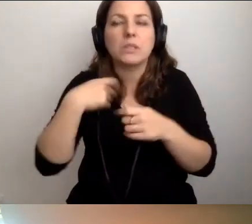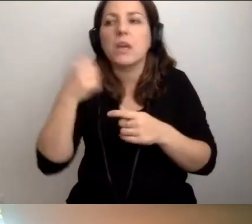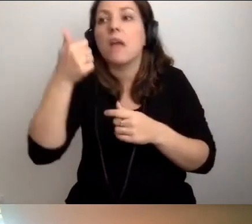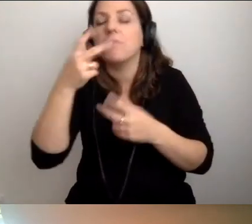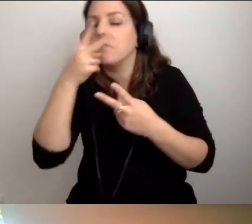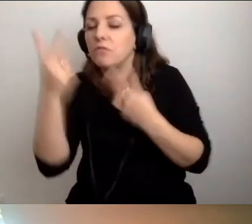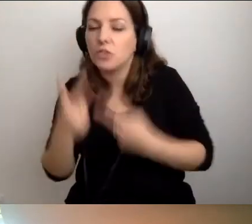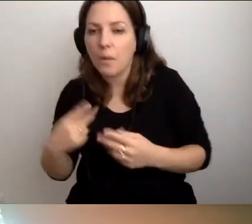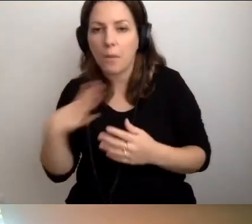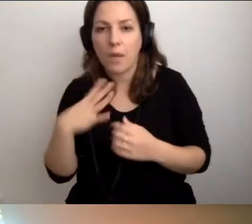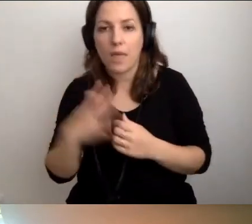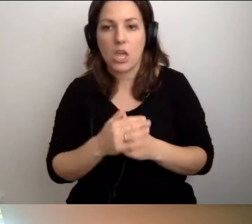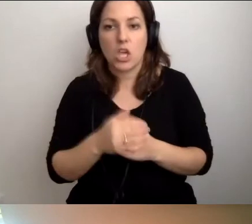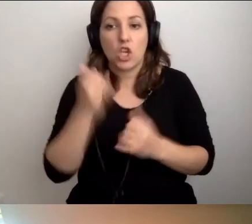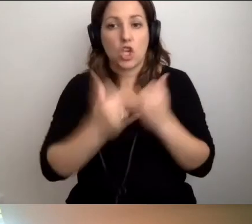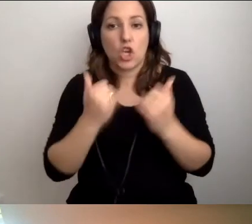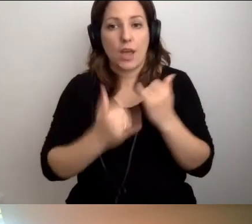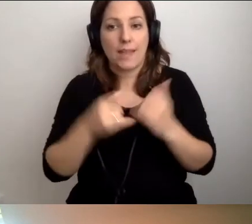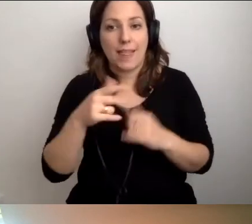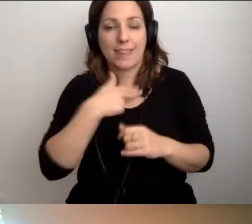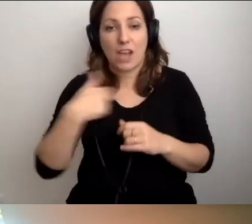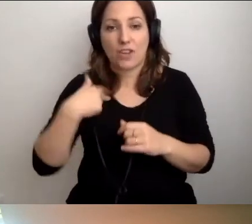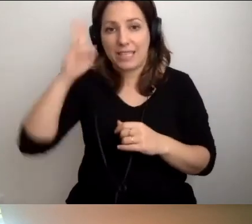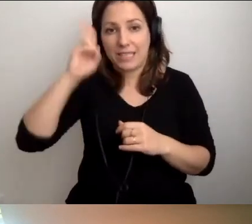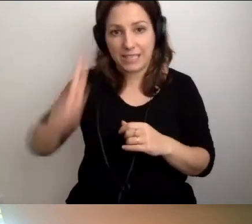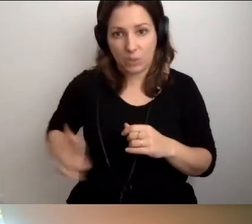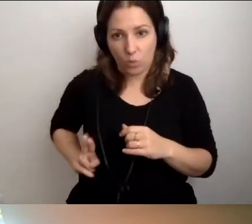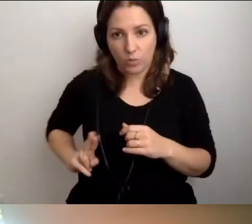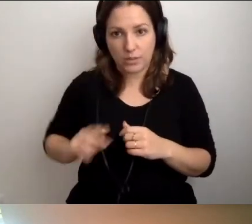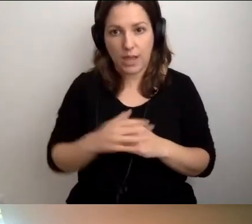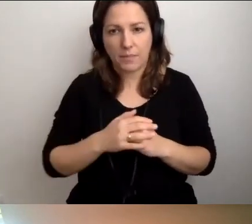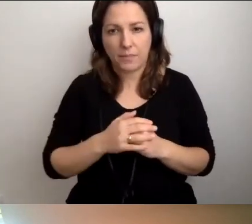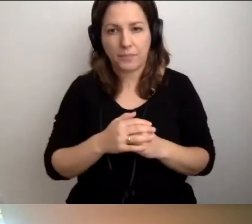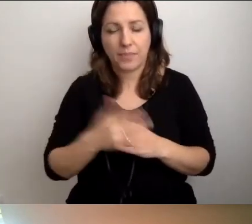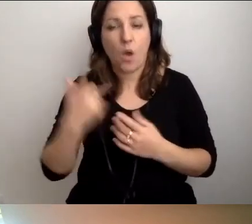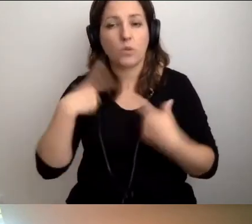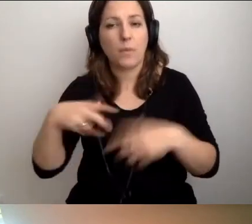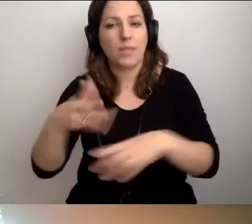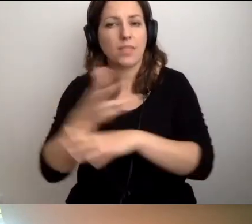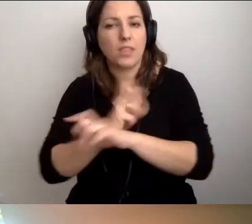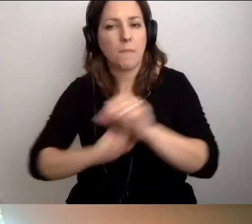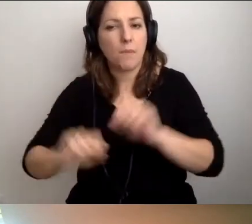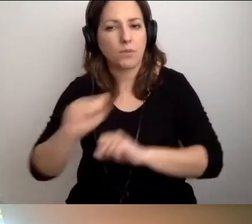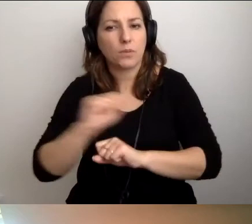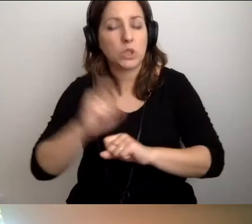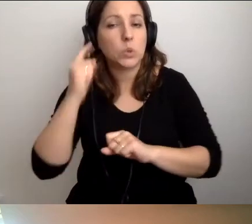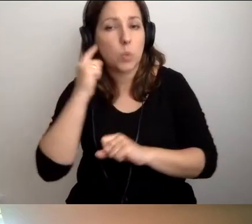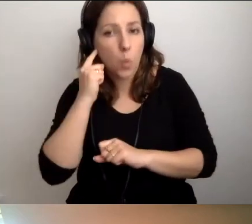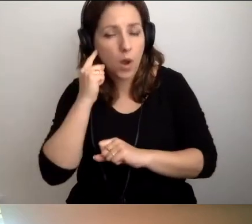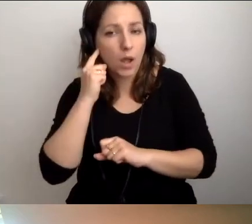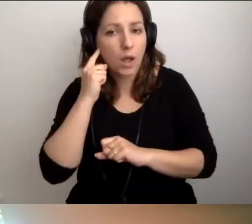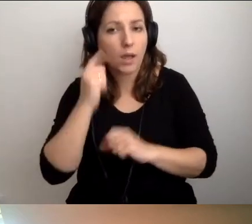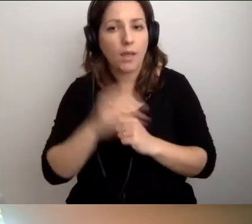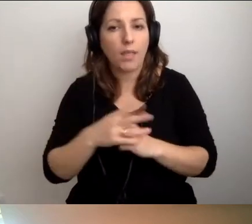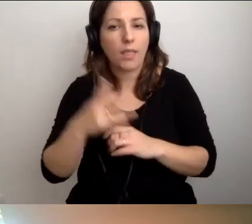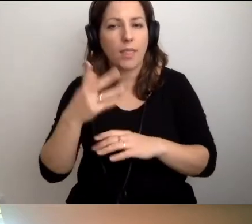że jeżeli w instytucji są osoby z niepełnosprawnością słuchu,